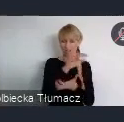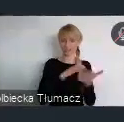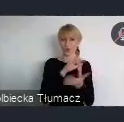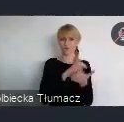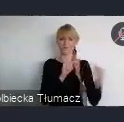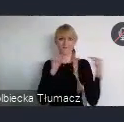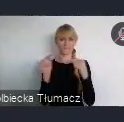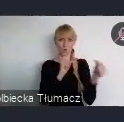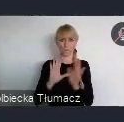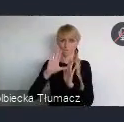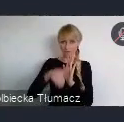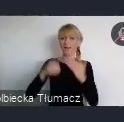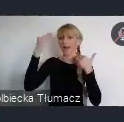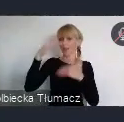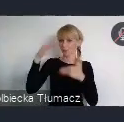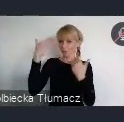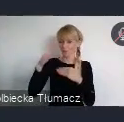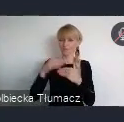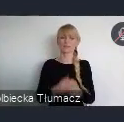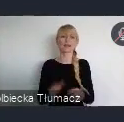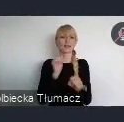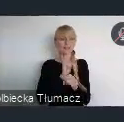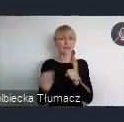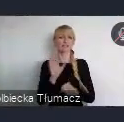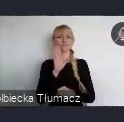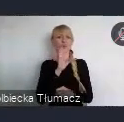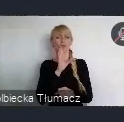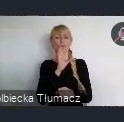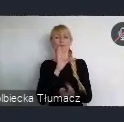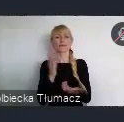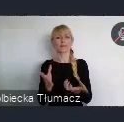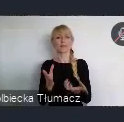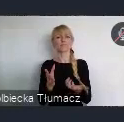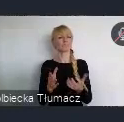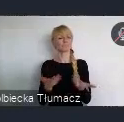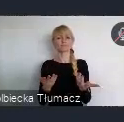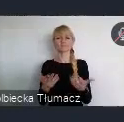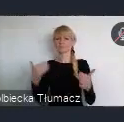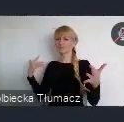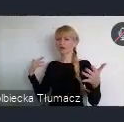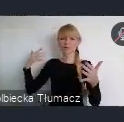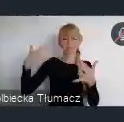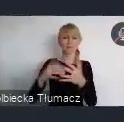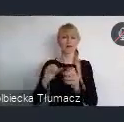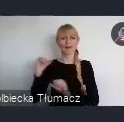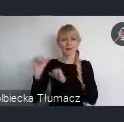wpisuje się w trwającą od wielu lat w Polsce i na świecie dyskusje nad kierunkami rozwoju miast.